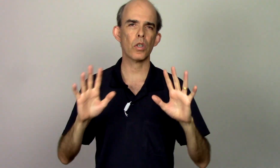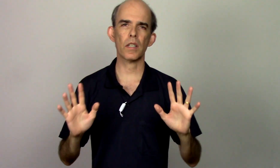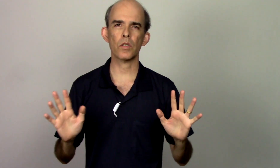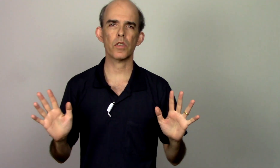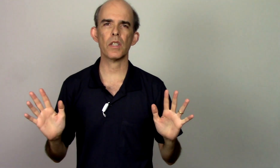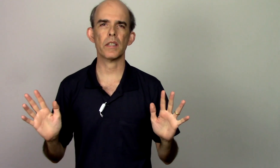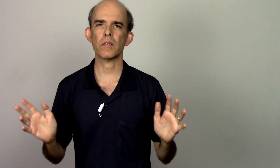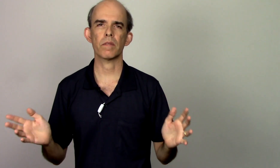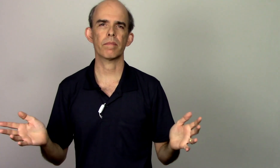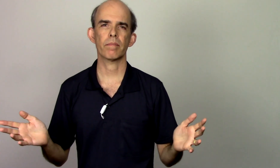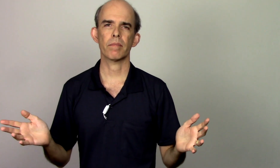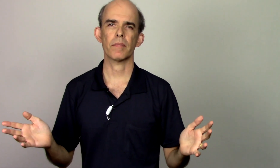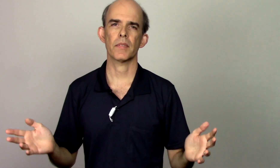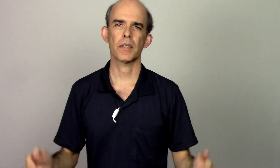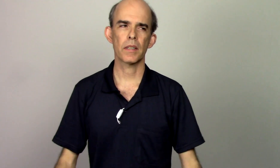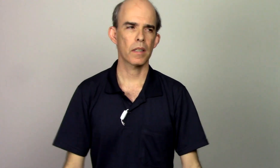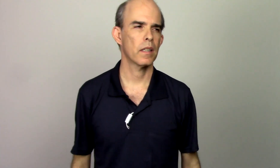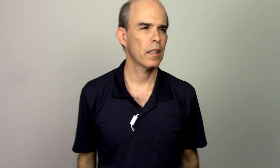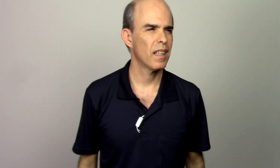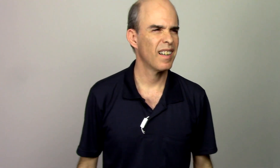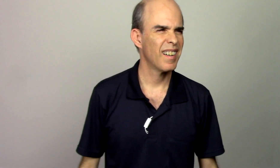tocando violino